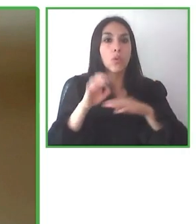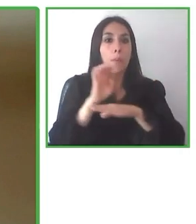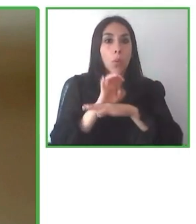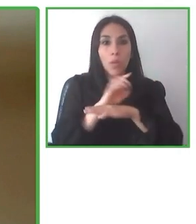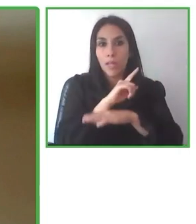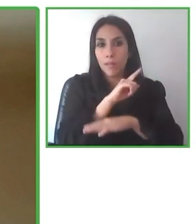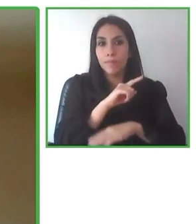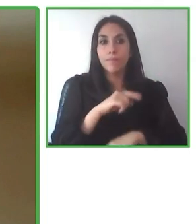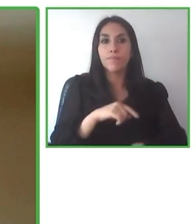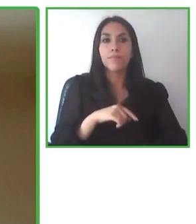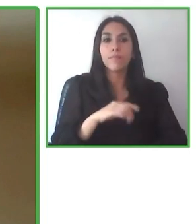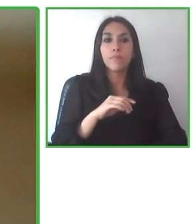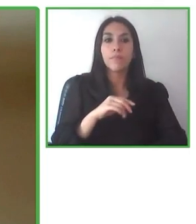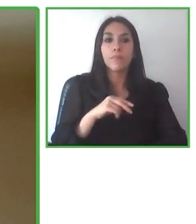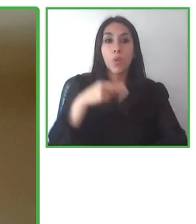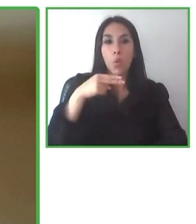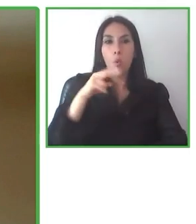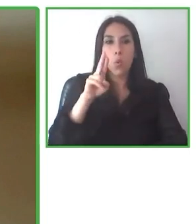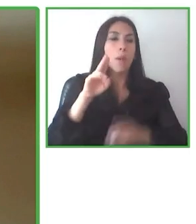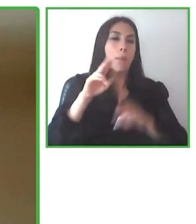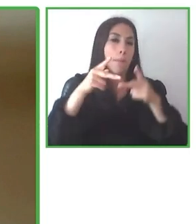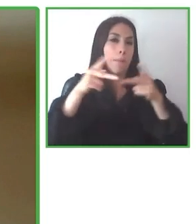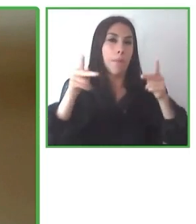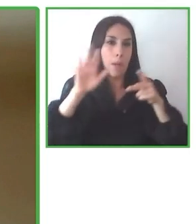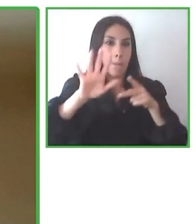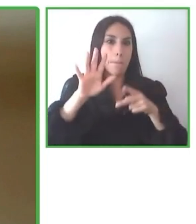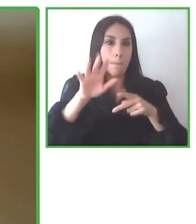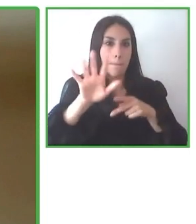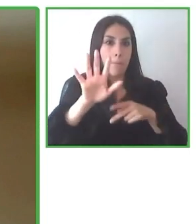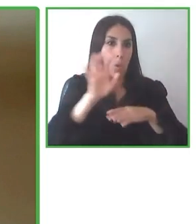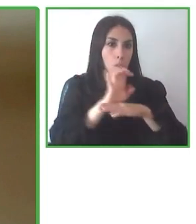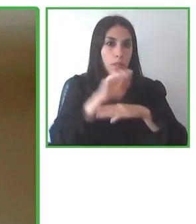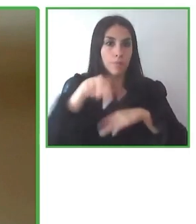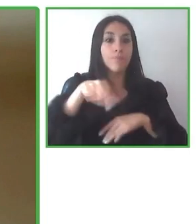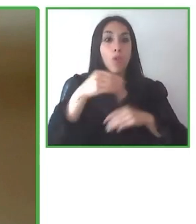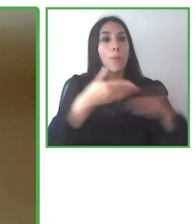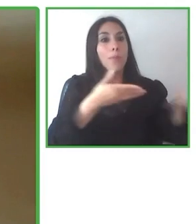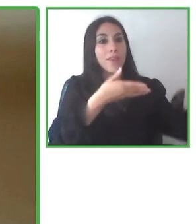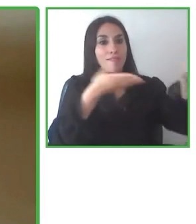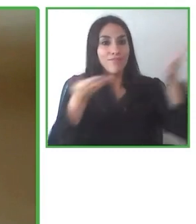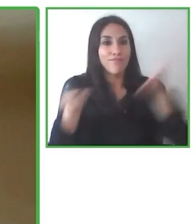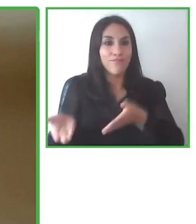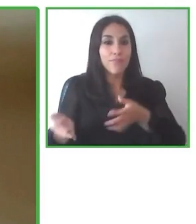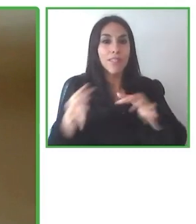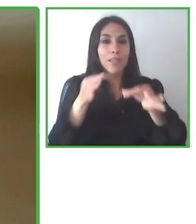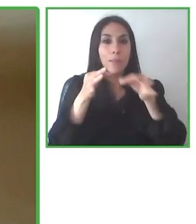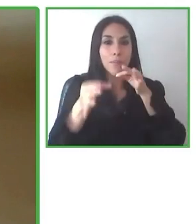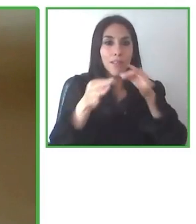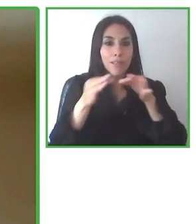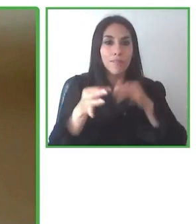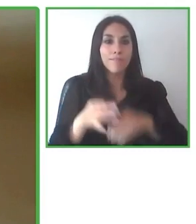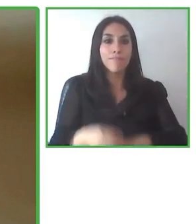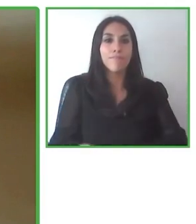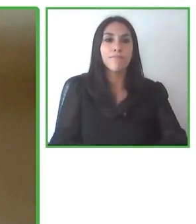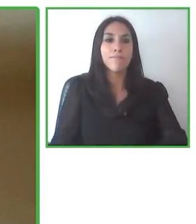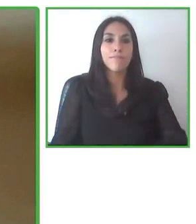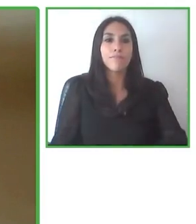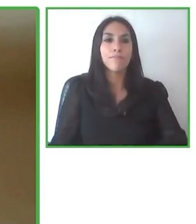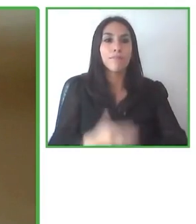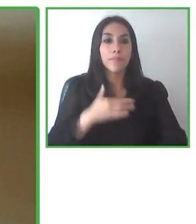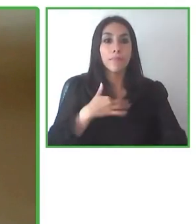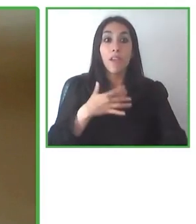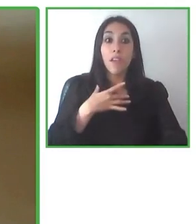servicio. Esta actitud de aprender siempre y constantemente para satisfacer las